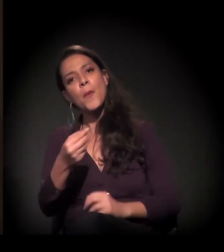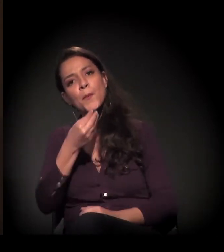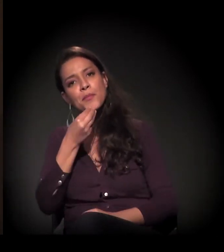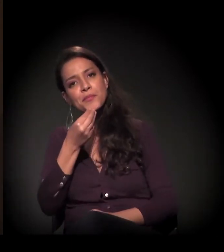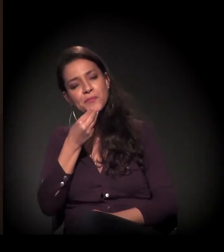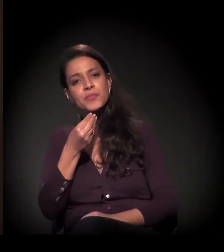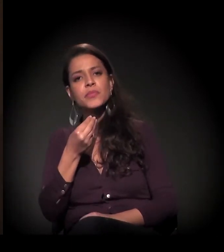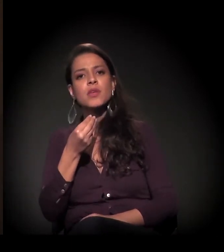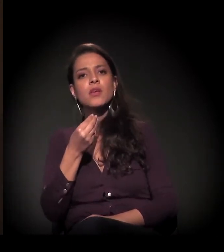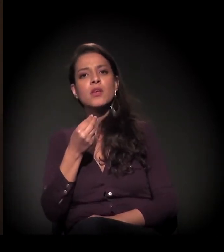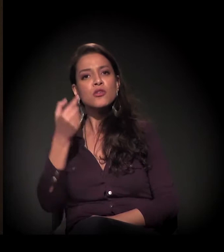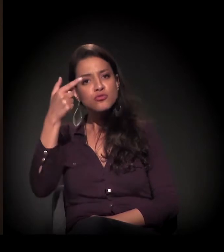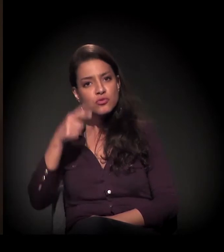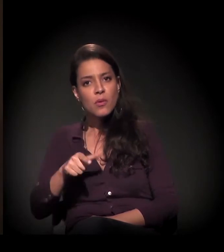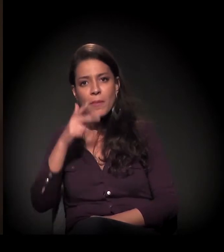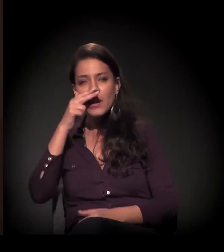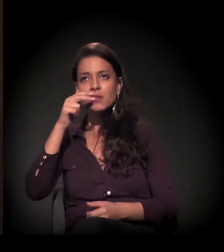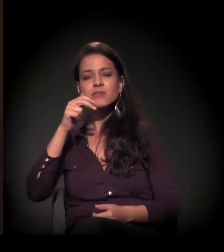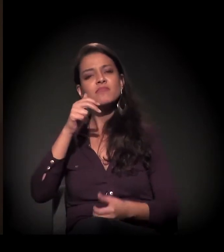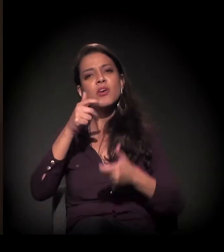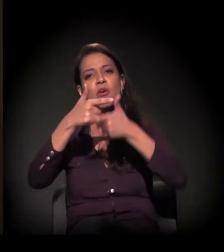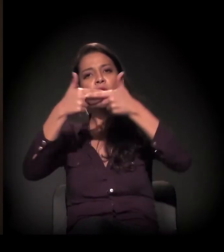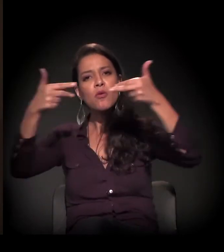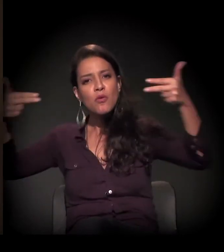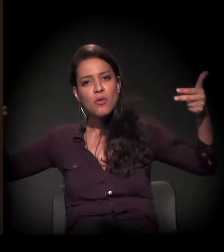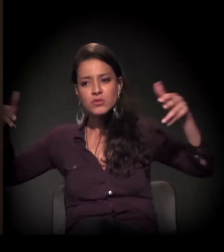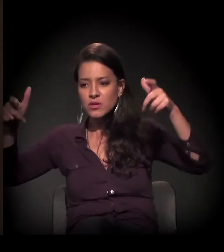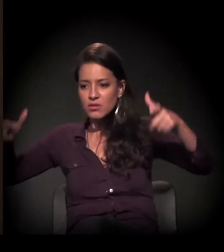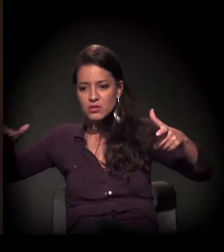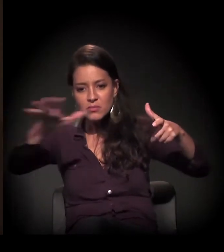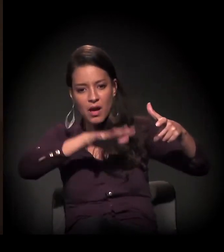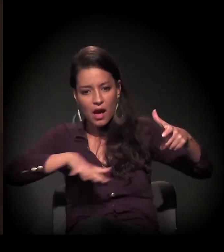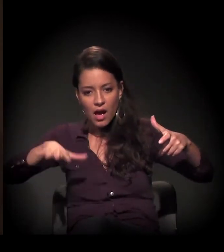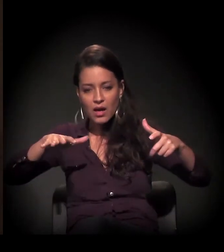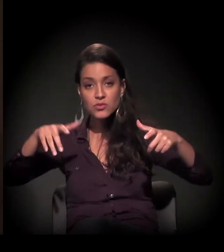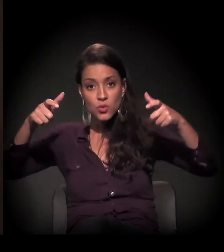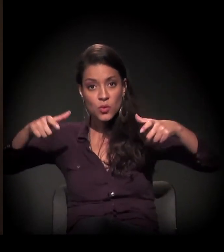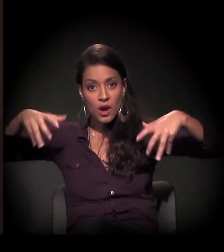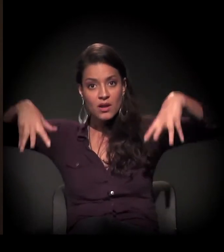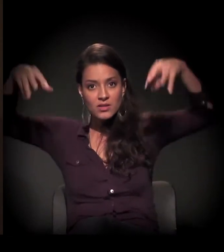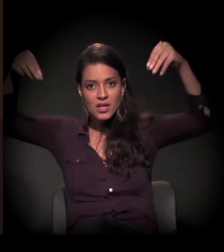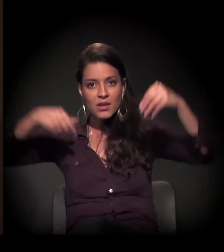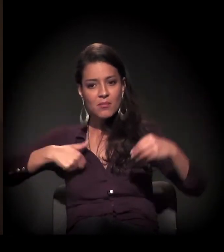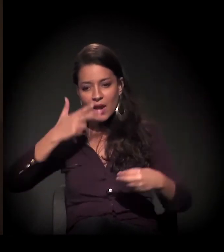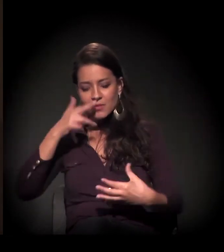me conectar com o universo e com o próprio espaço físico do castelinho.